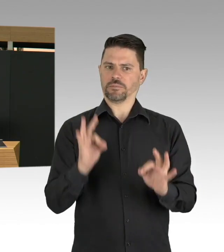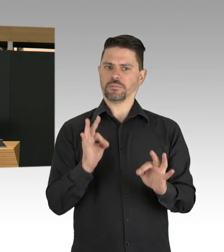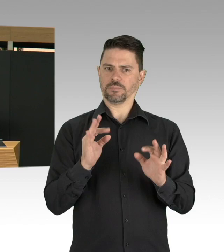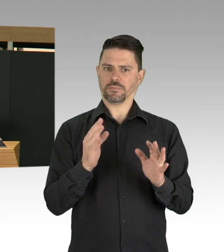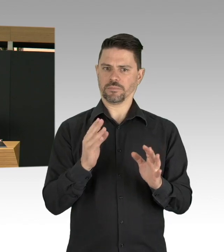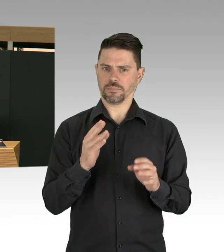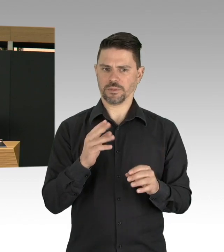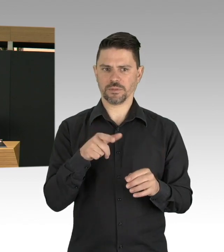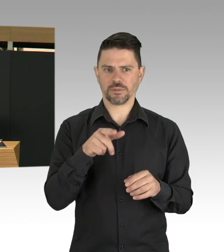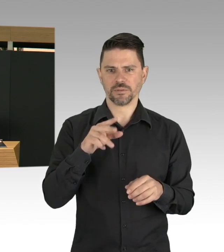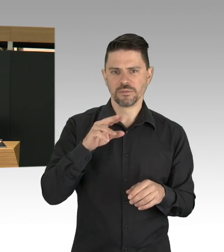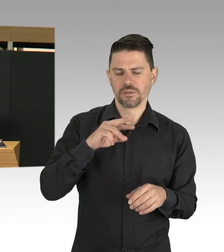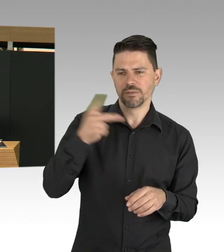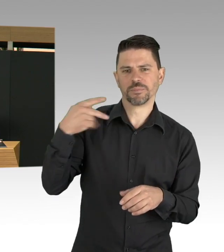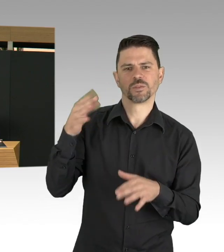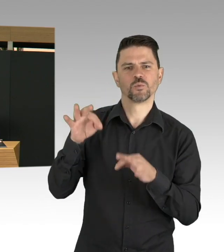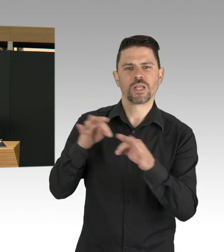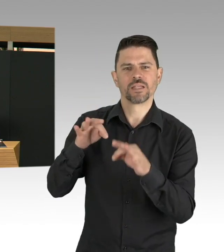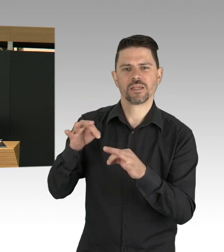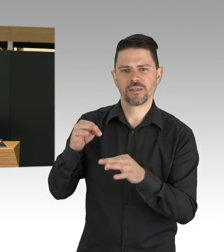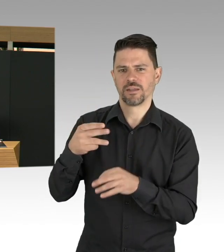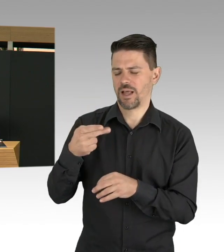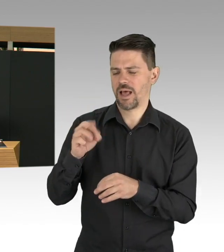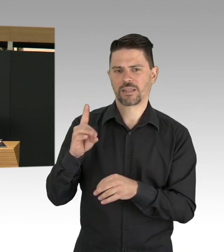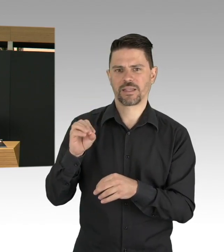hohe Sterberaten hier Preise sind, die wir nicht zahlen wollen.